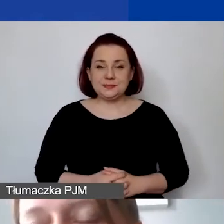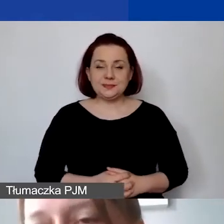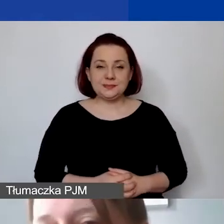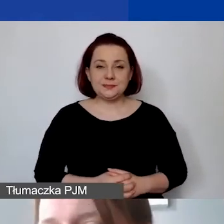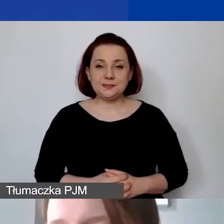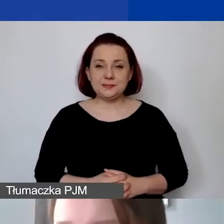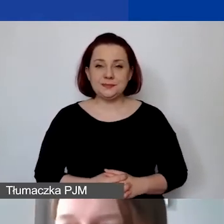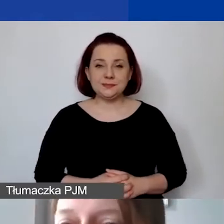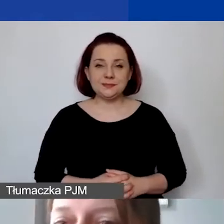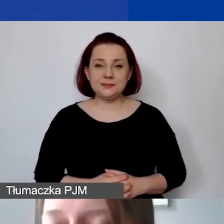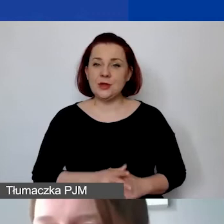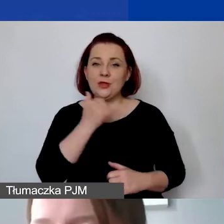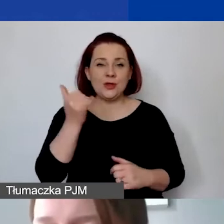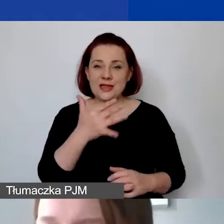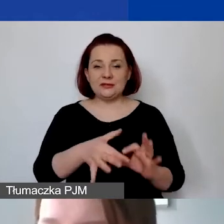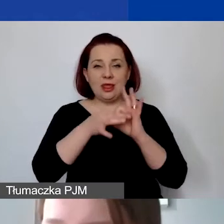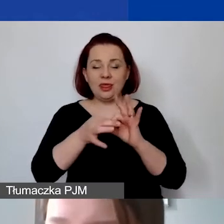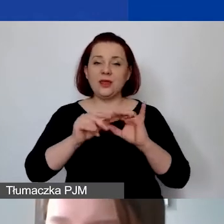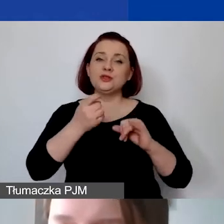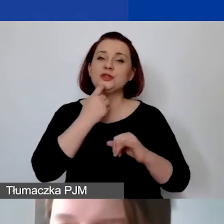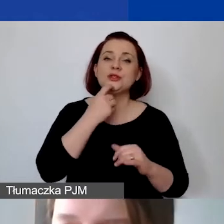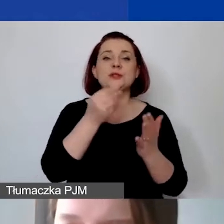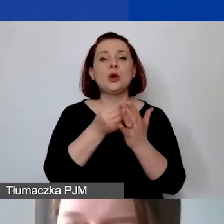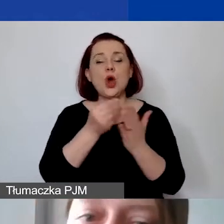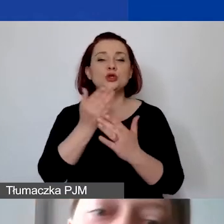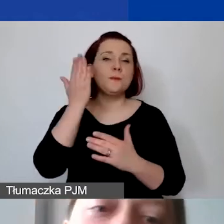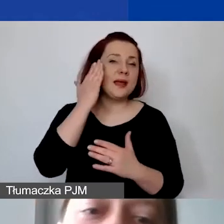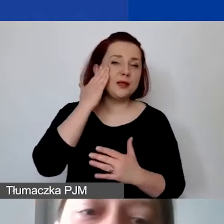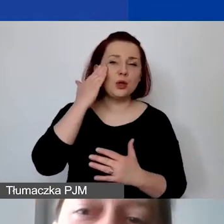czy są koszty merytoryczne i administracyjne, koszty ogólne.